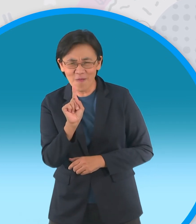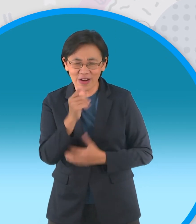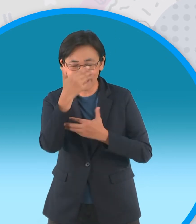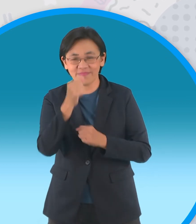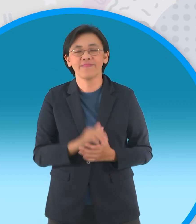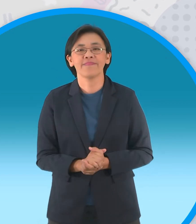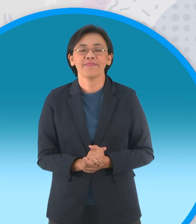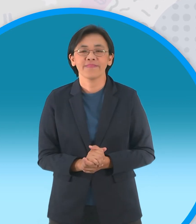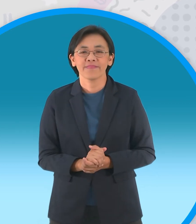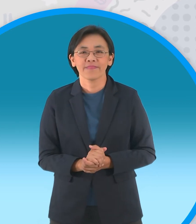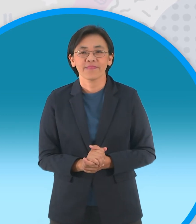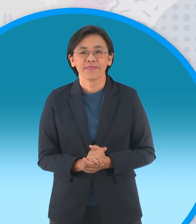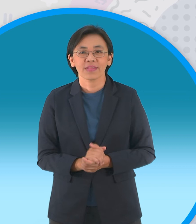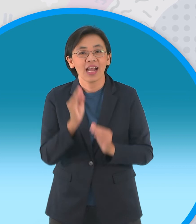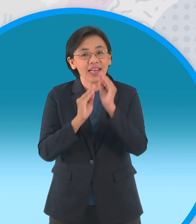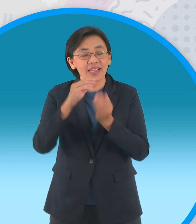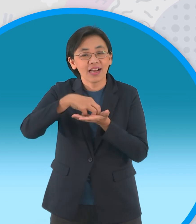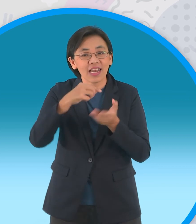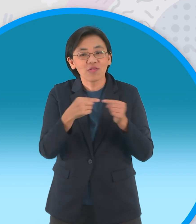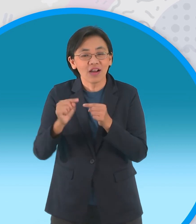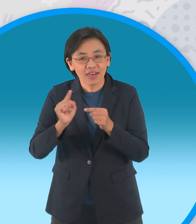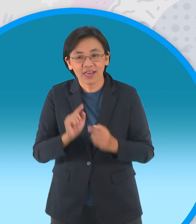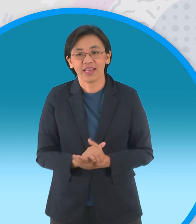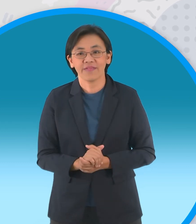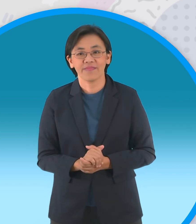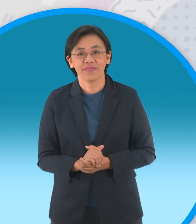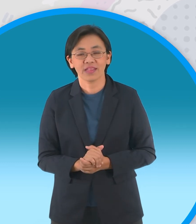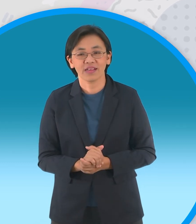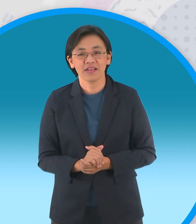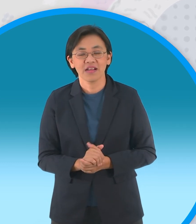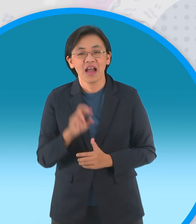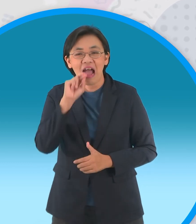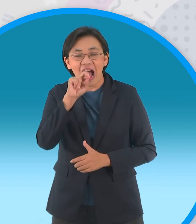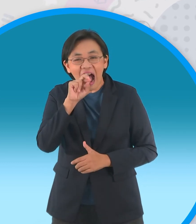ถ้าเป็นลูกไก่จะเป็นยังไงแล้วก็ตาม กันในนิทานอีกหนึ่งเรื่องนะจ๊ะนั่นก็คือ